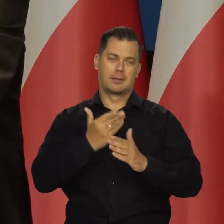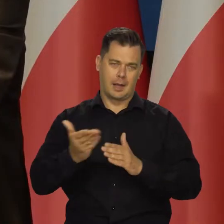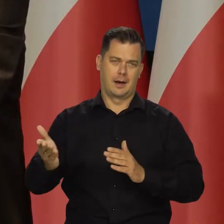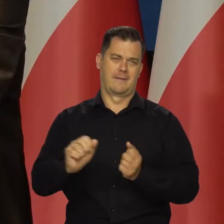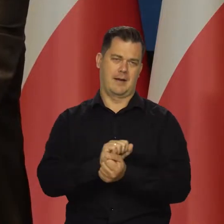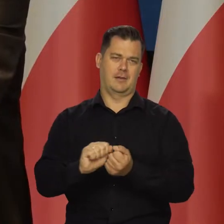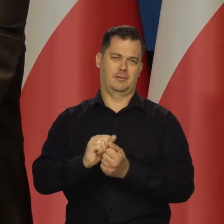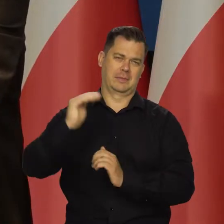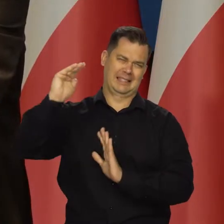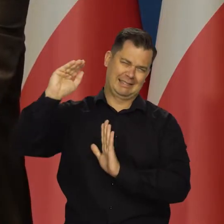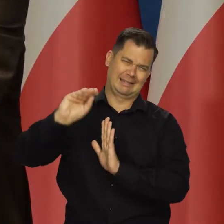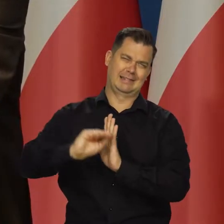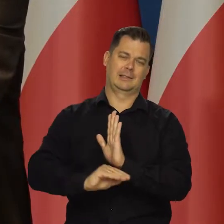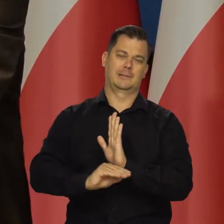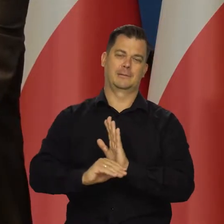Nadal będziemy ją zwalczać oczywiście.